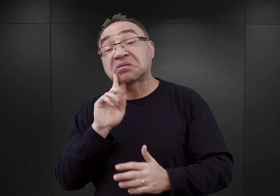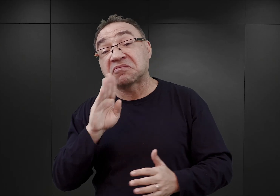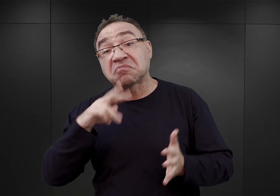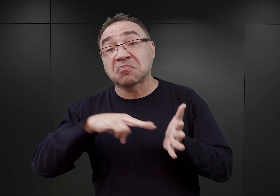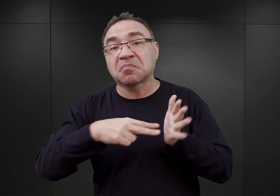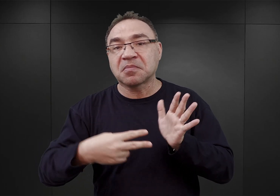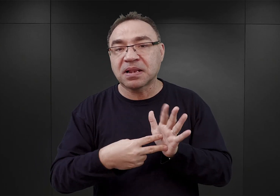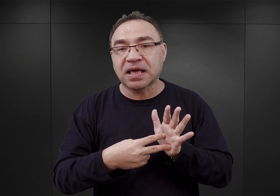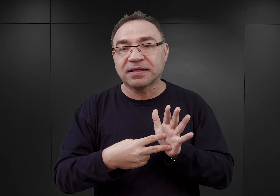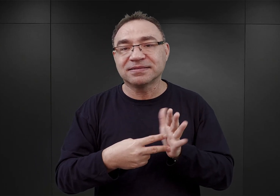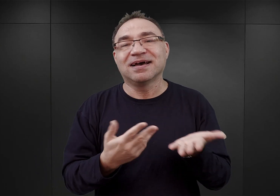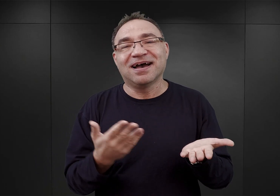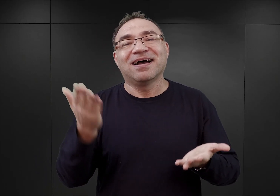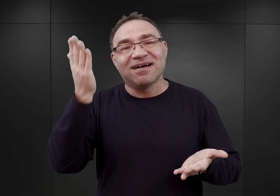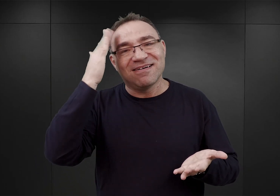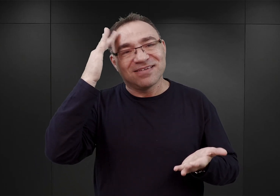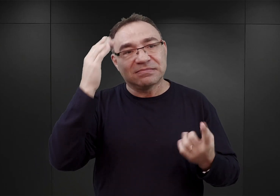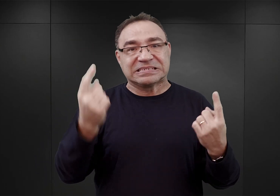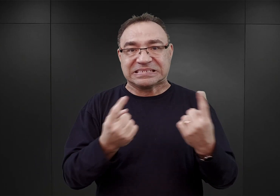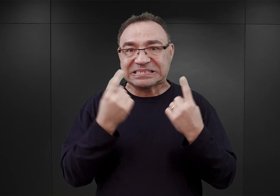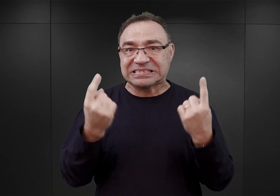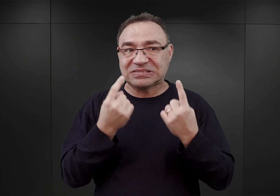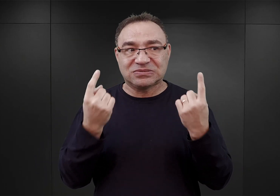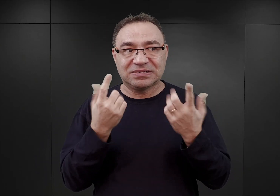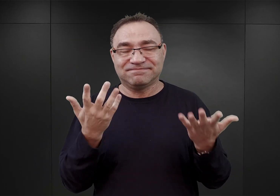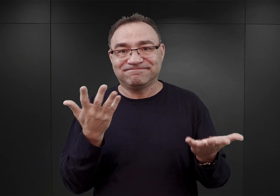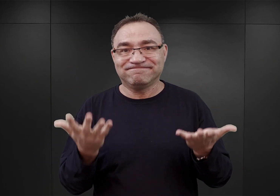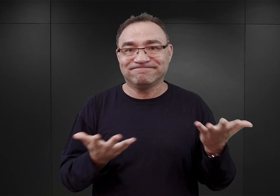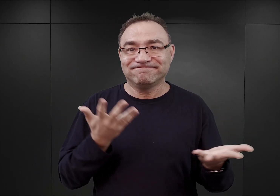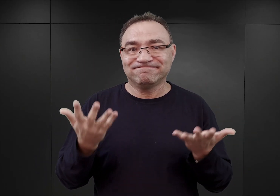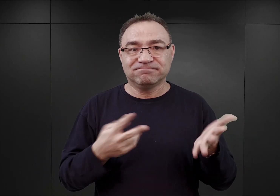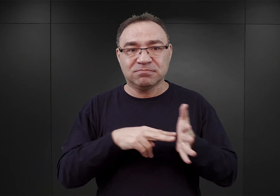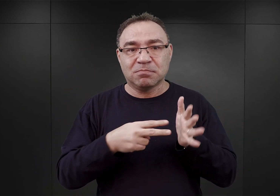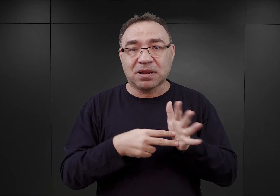ale jak zwykle w sytuacji, kiedy w planach budżetowych SS,